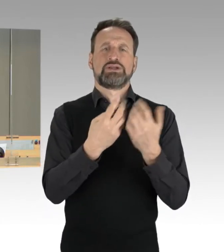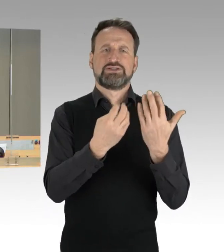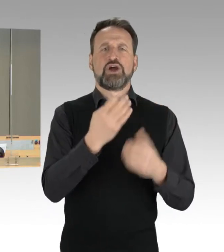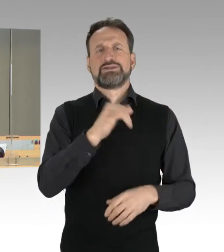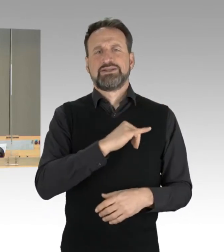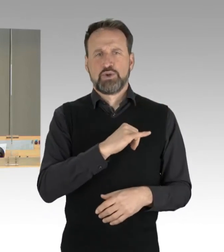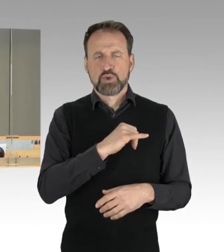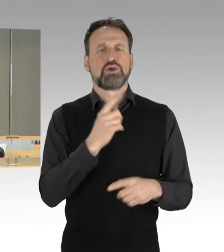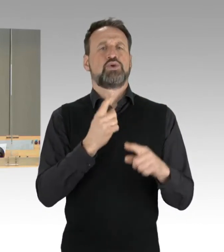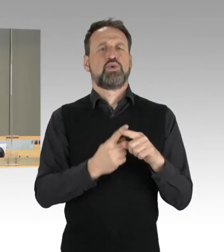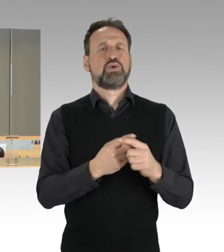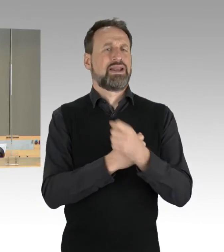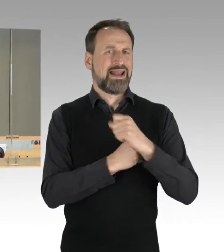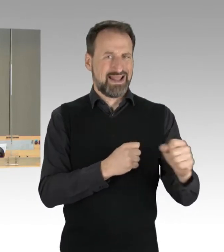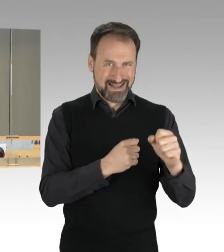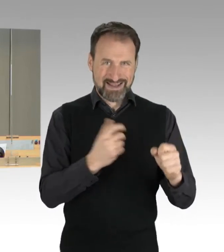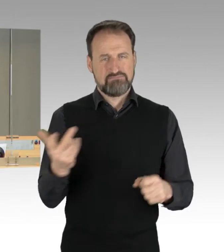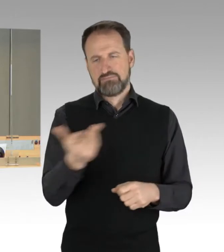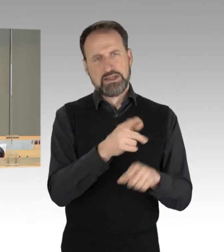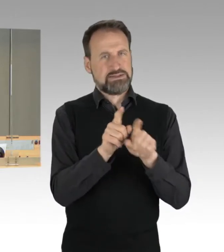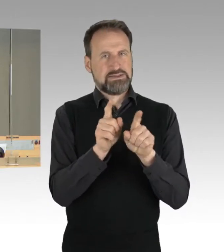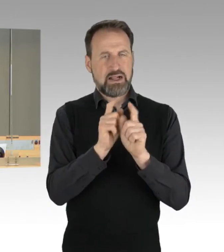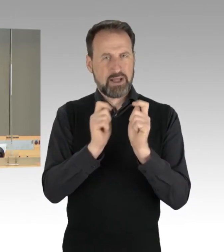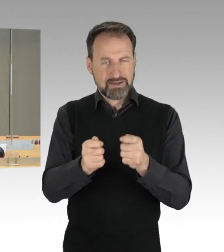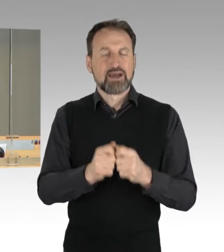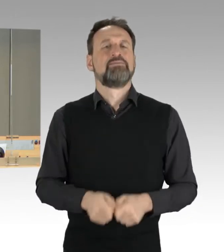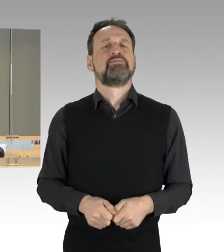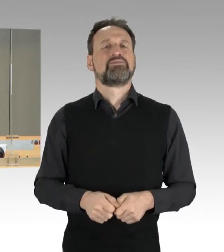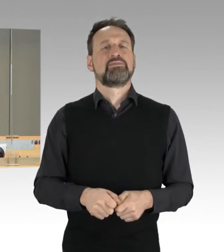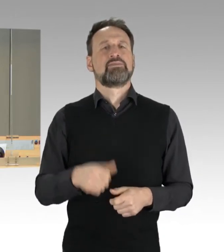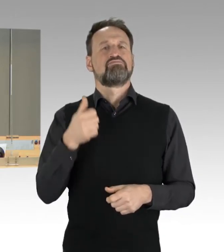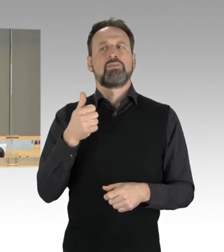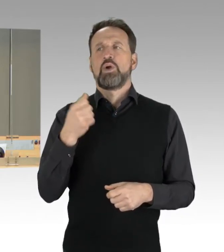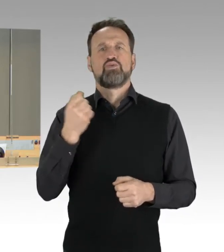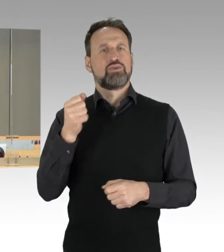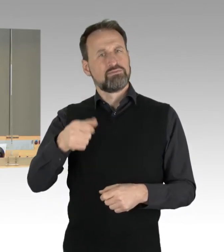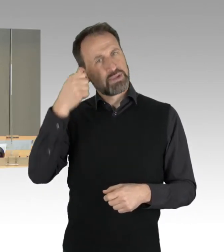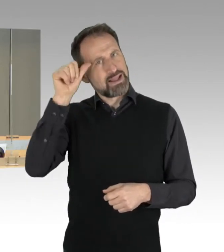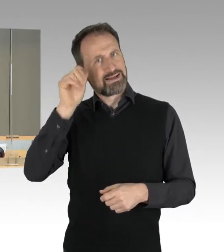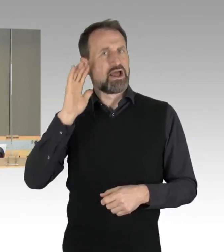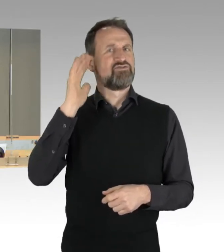und der Fraktion Die Linke zum Thema: "Eine Erfolgsgeschichte für Berlin. Das Deutsche Herzzentrum."